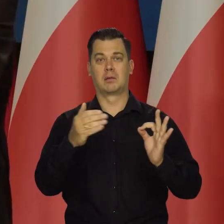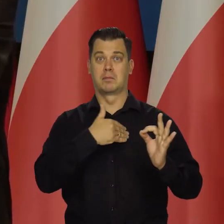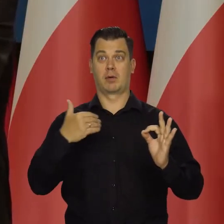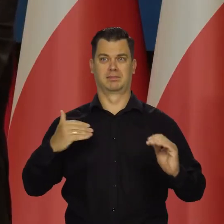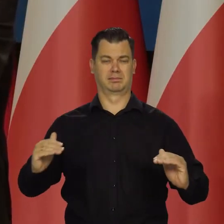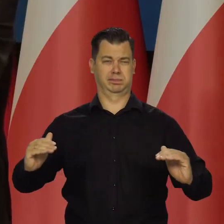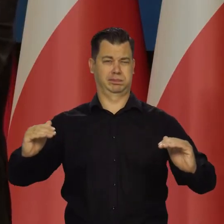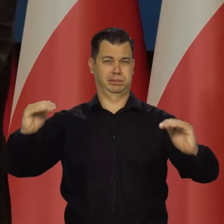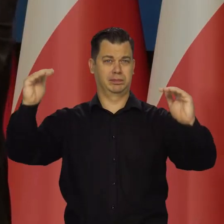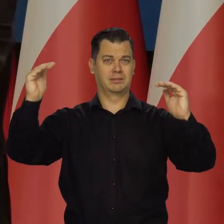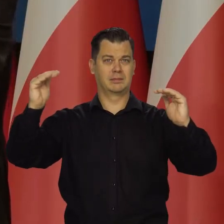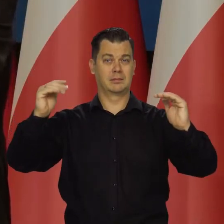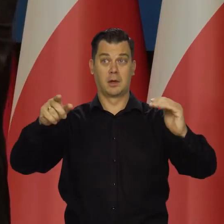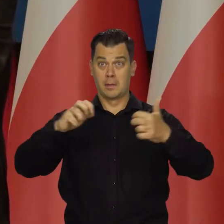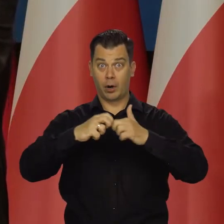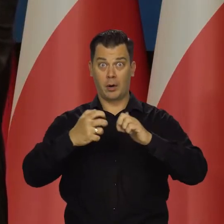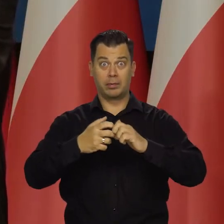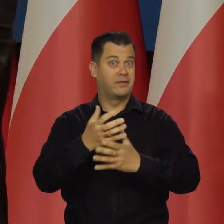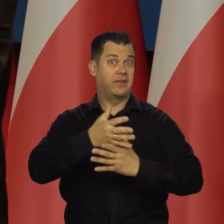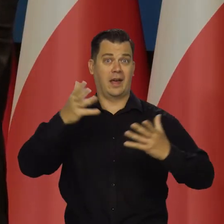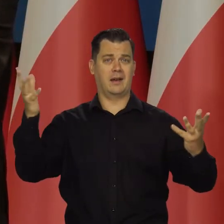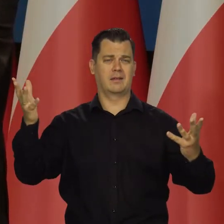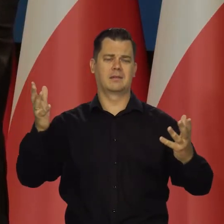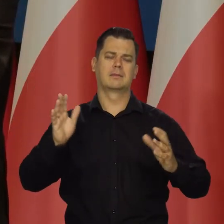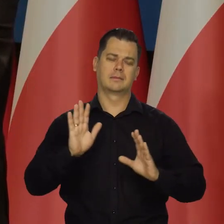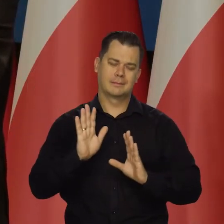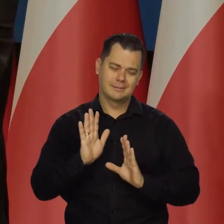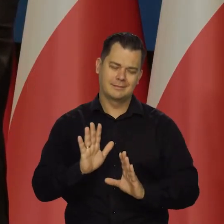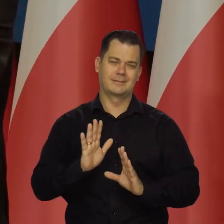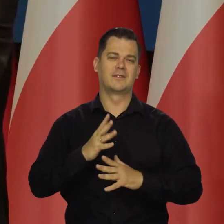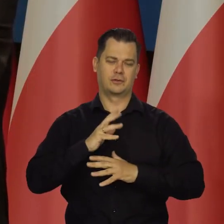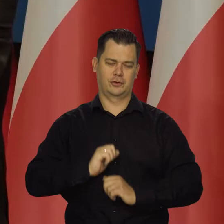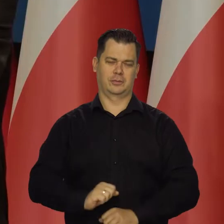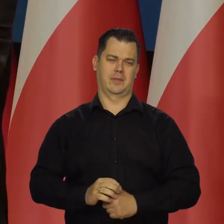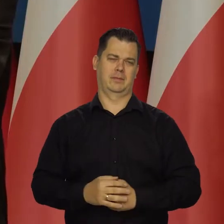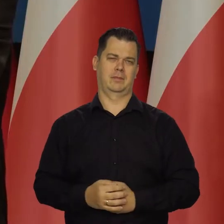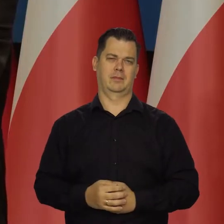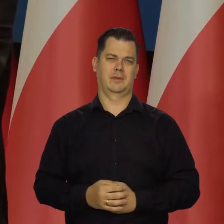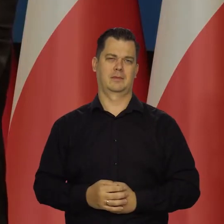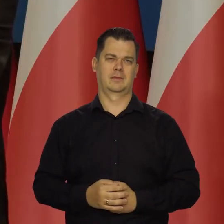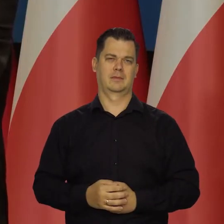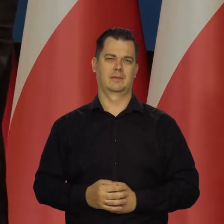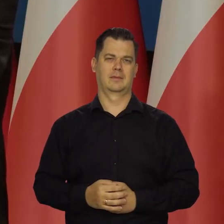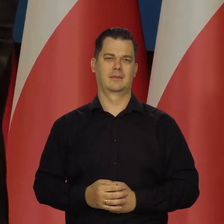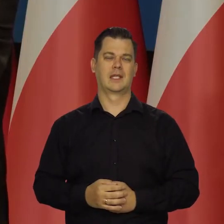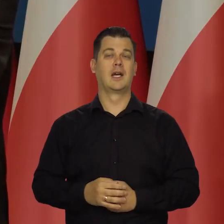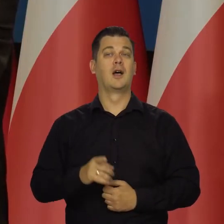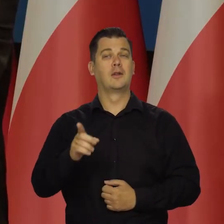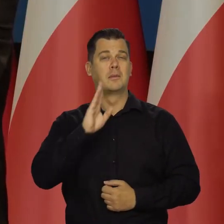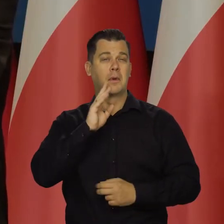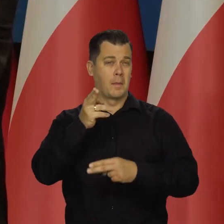który jest i on nie jest taki wielki. Trzeba przetrwać, mówię połowa przyszłego roku,